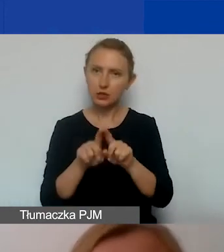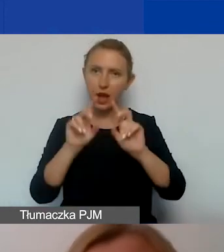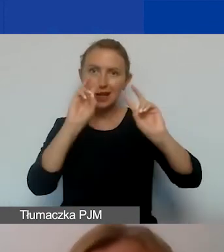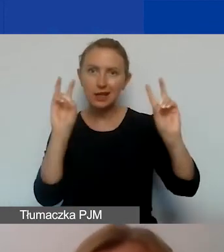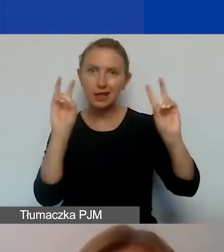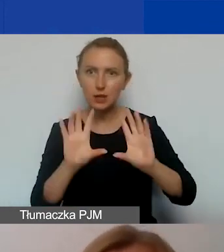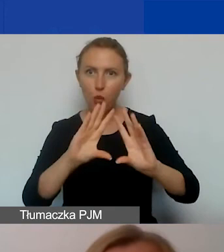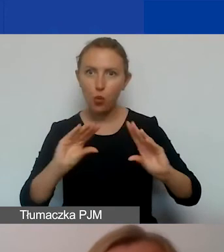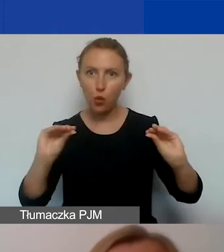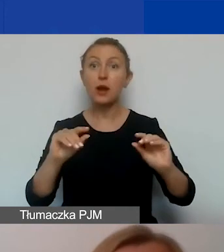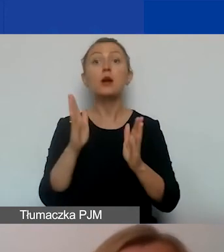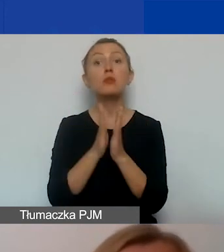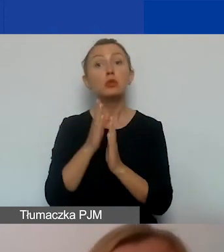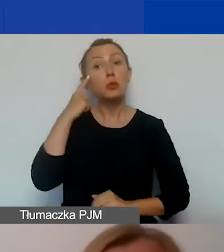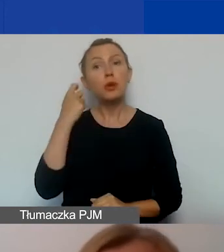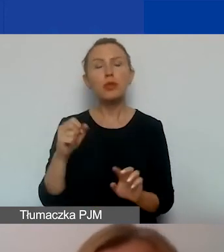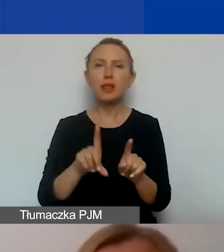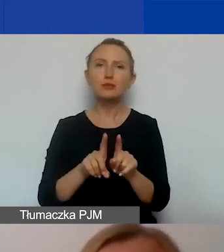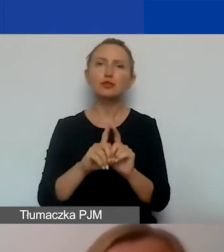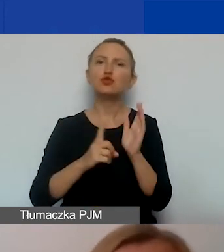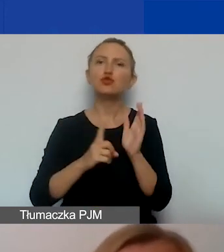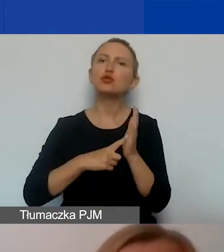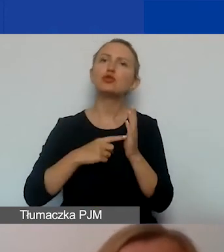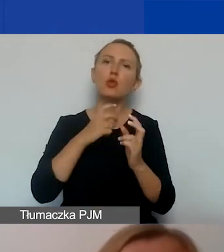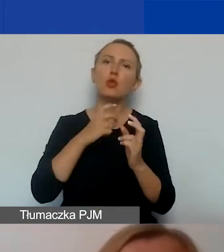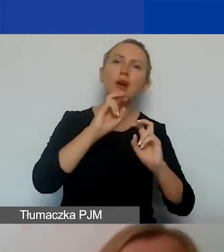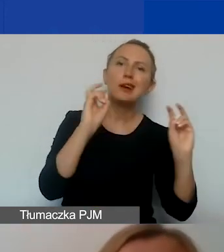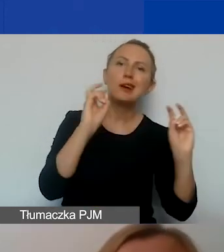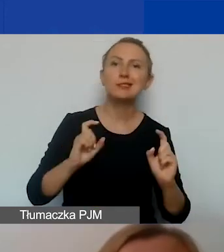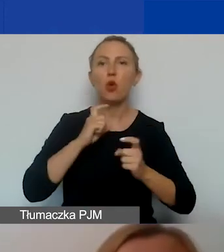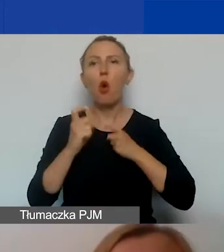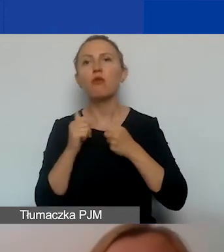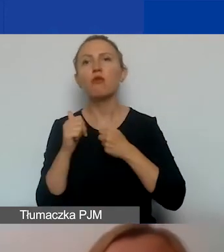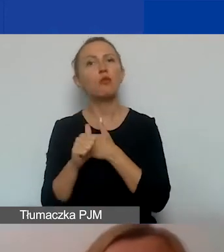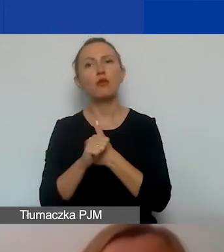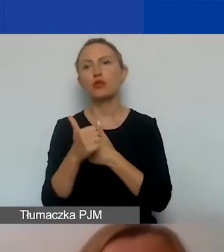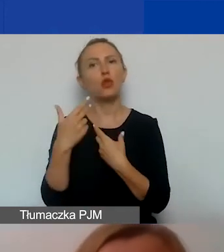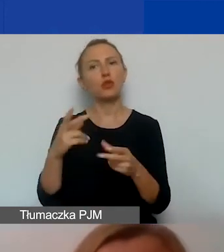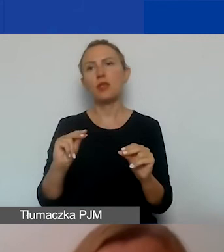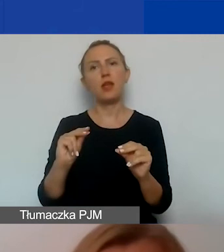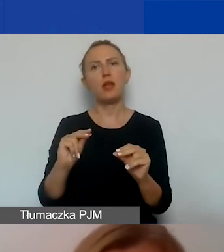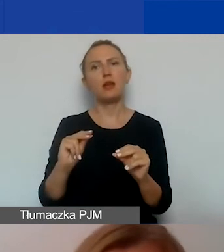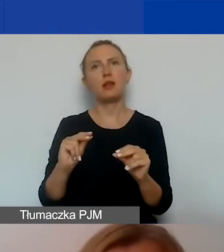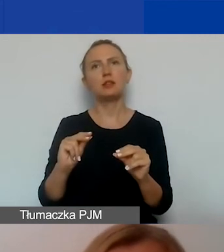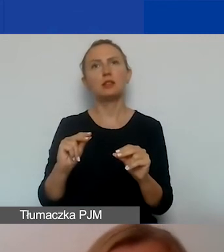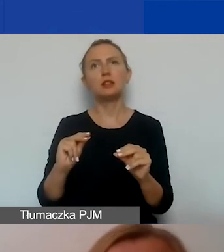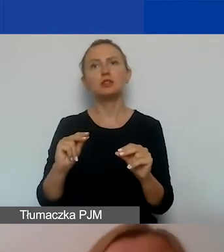Pamiętajcie też, że bardzo często kryzysy i konflikty są wywołane nie przez jakąś szczególną niechęć ludzi do siebie.